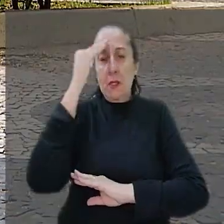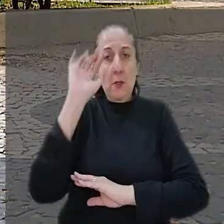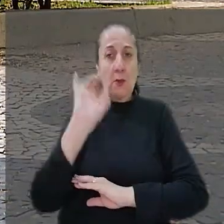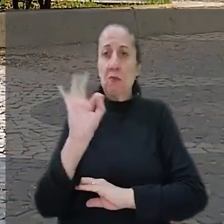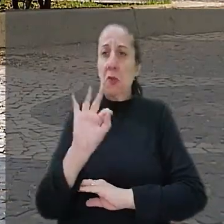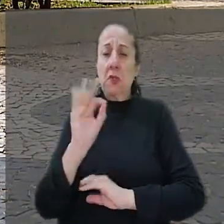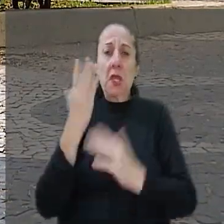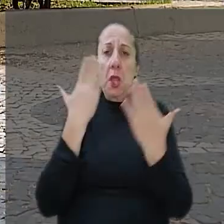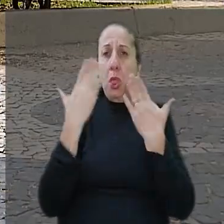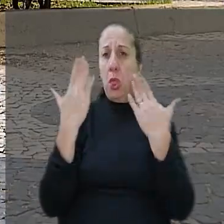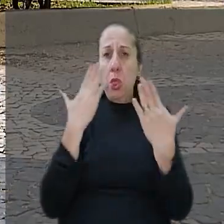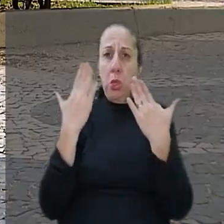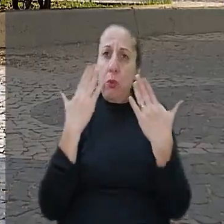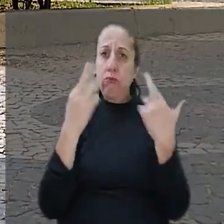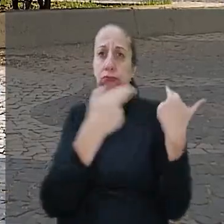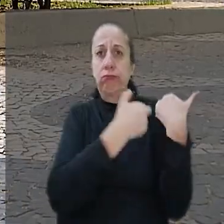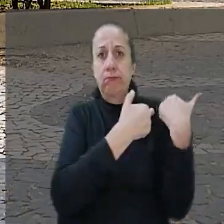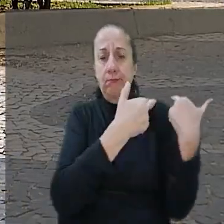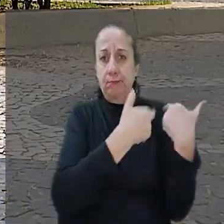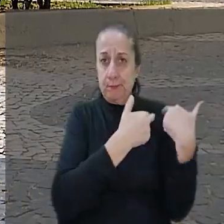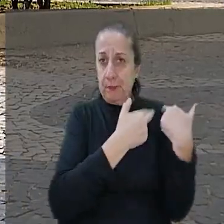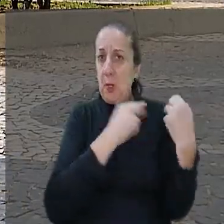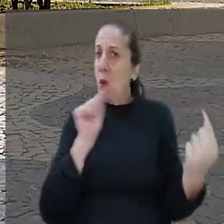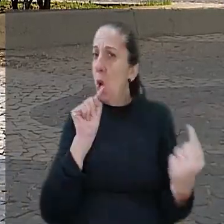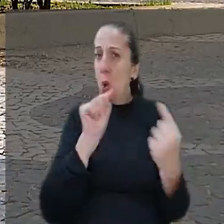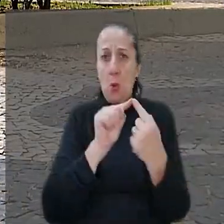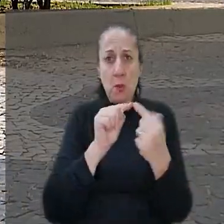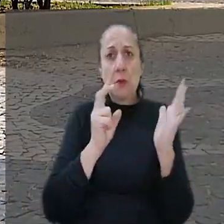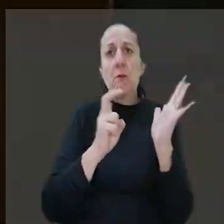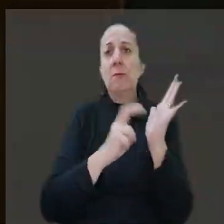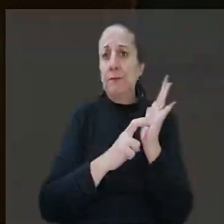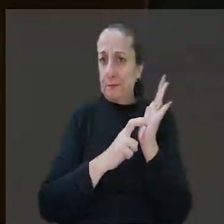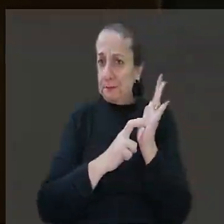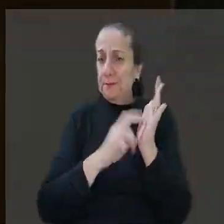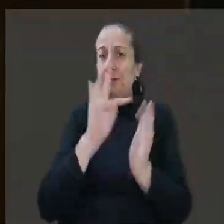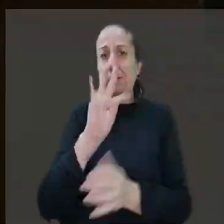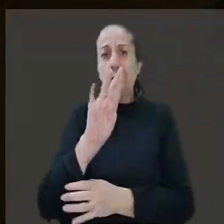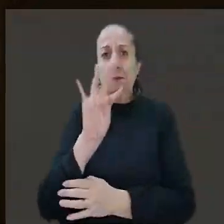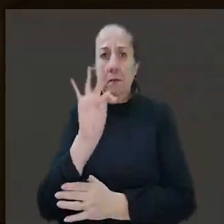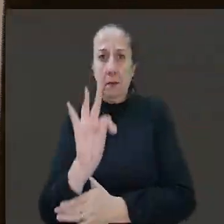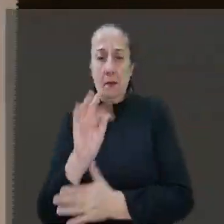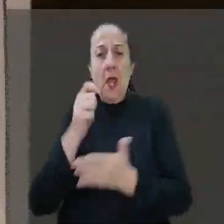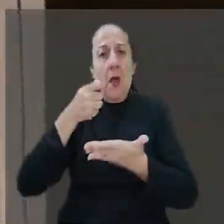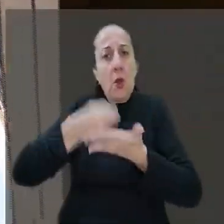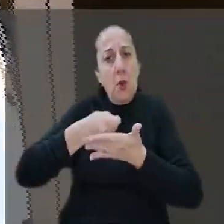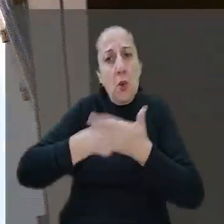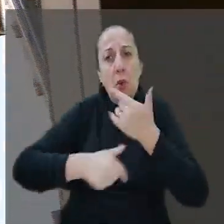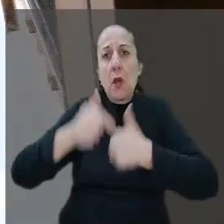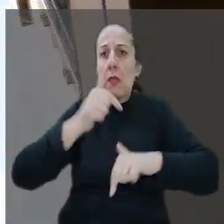haver dúvidas sobre a responsabilidade objetiva do banco. O TRT afirmou que o trabalho em agências